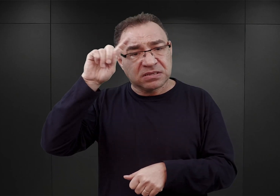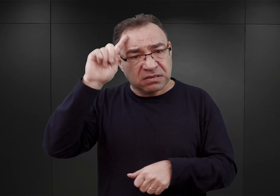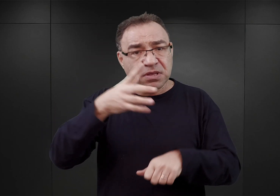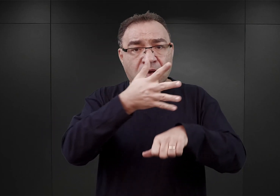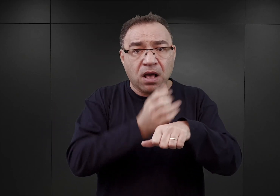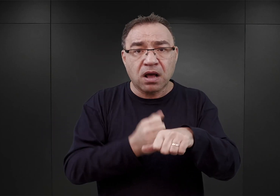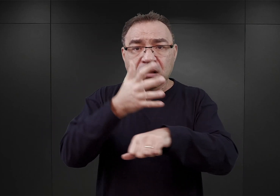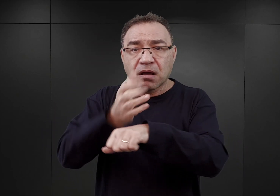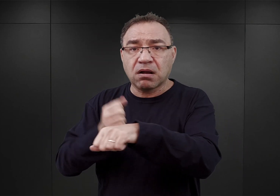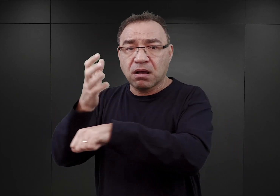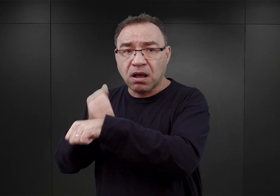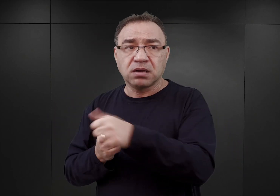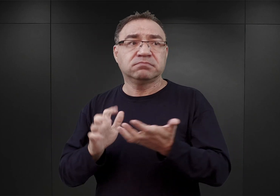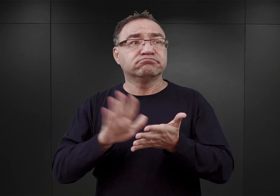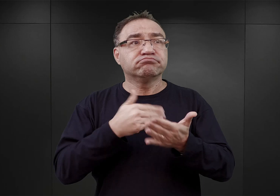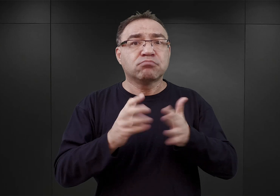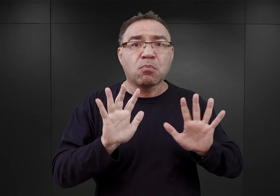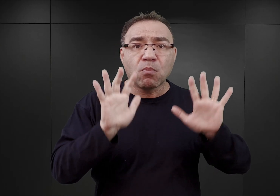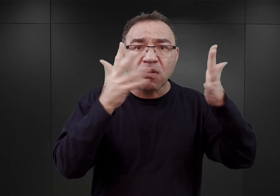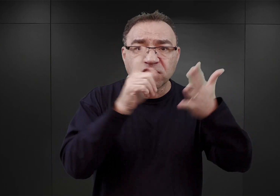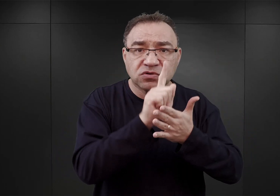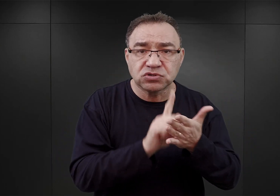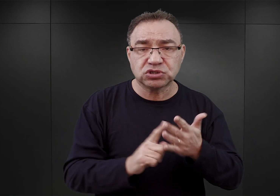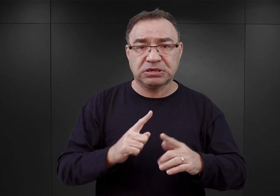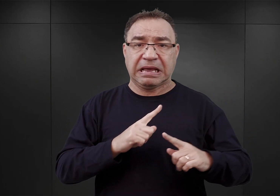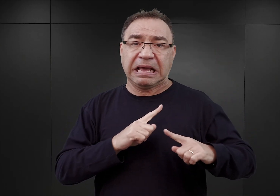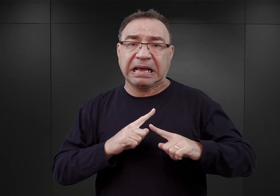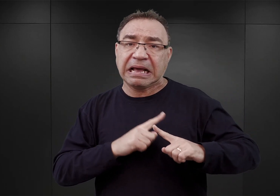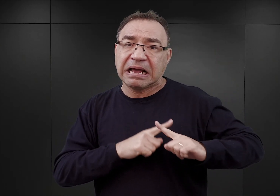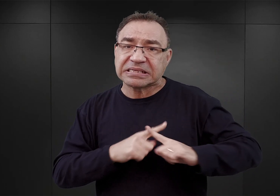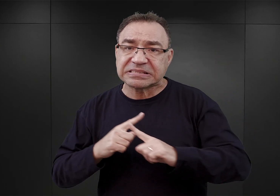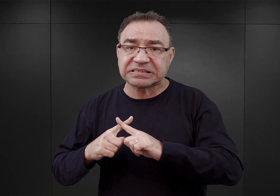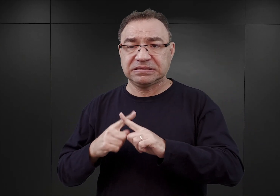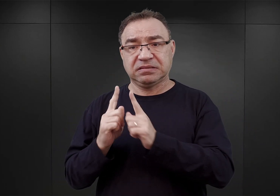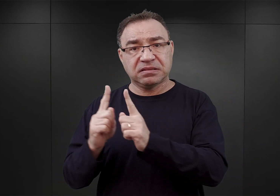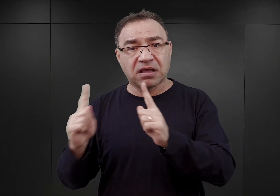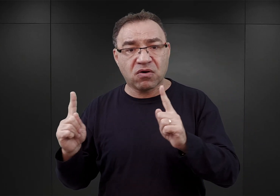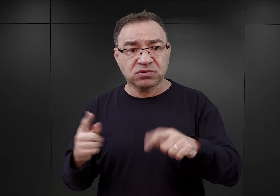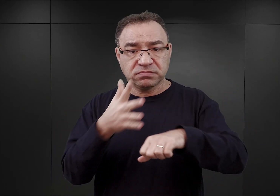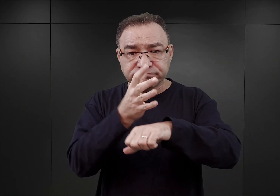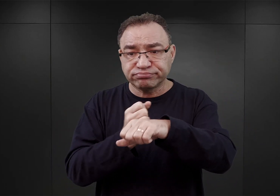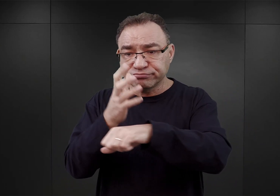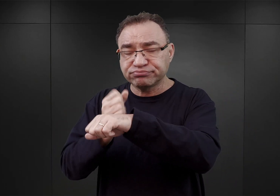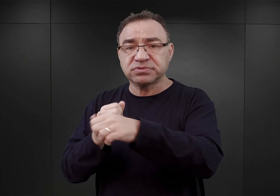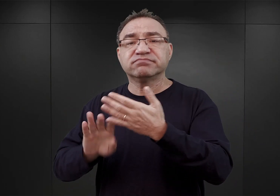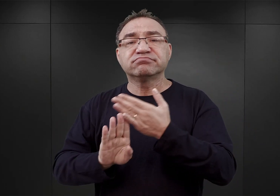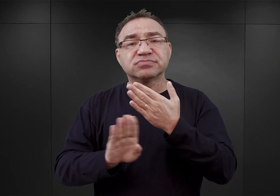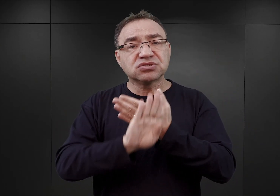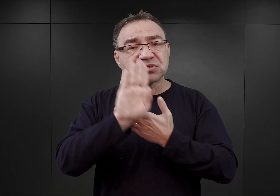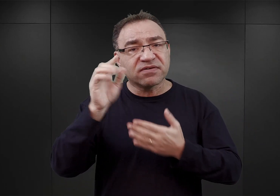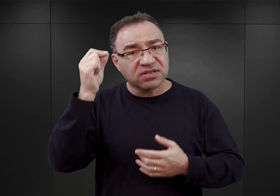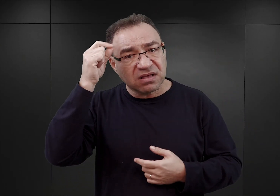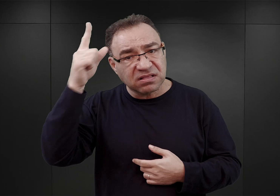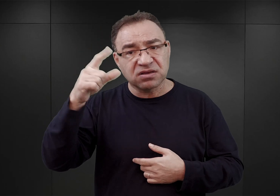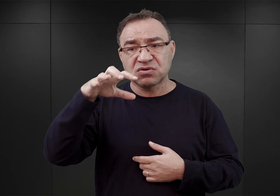czy to powstańców śląskich, czy harcerzy, czy nauczycieli, przedstawicieli inteligencji, polskich elit lokalnych